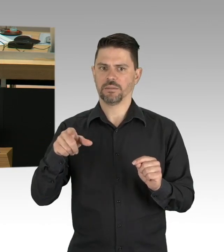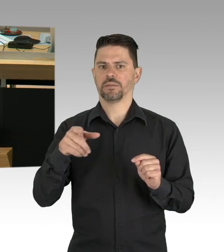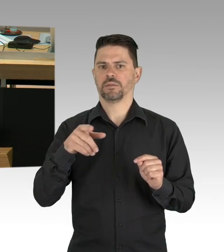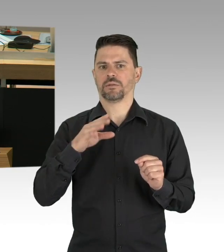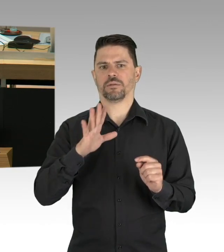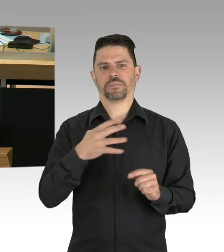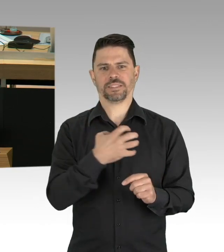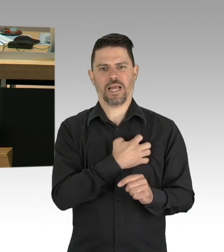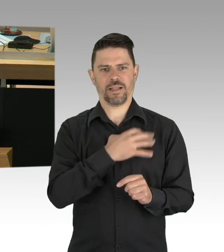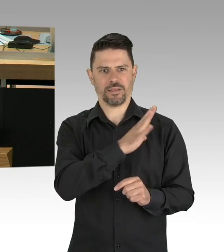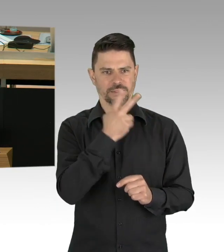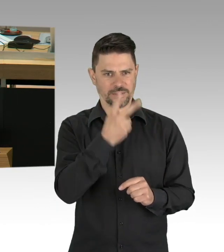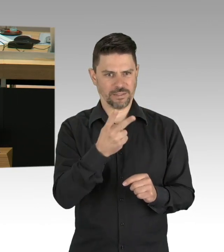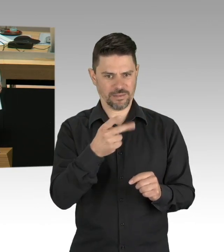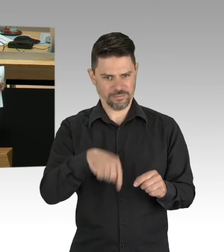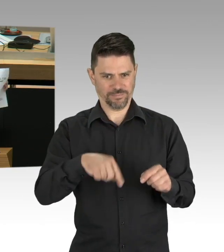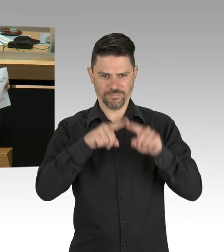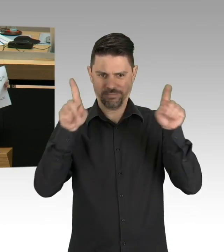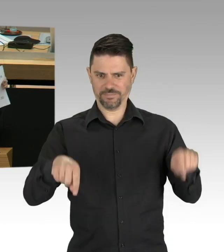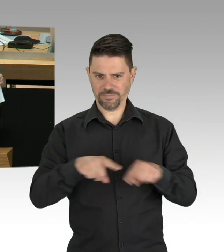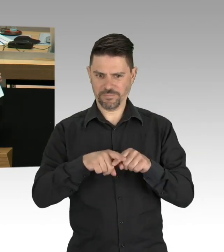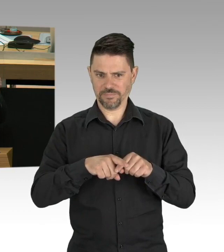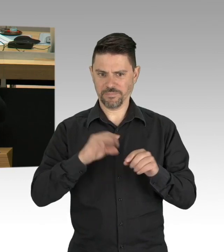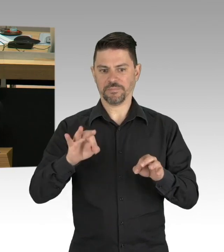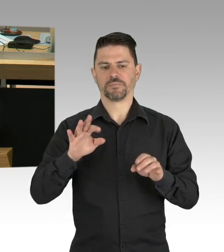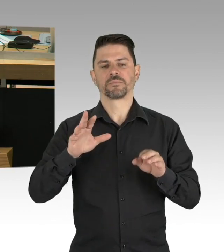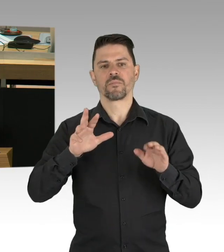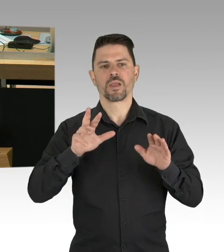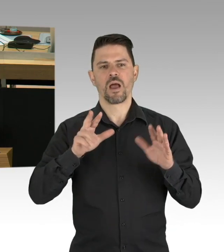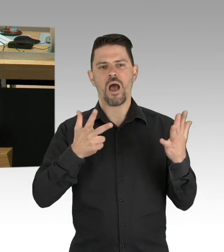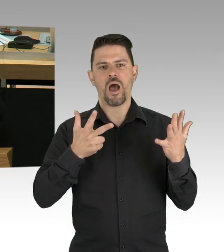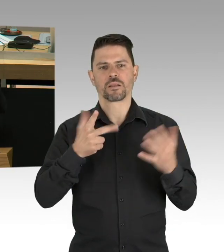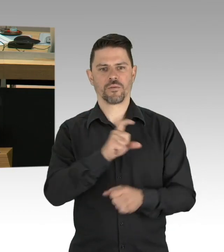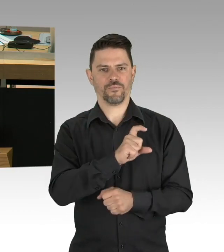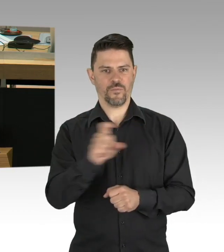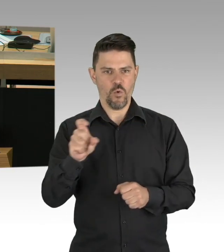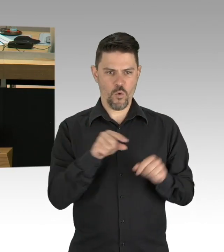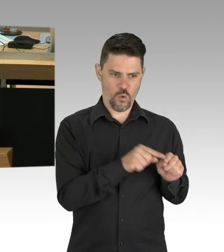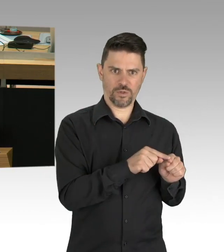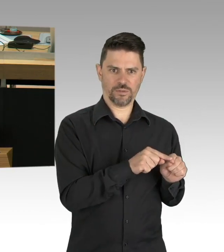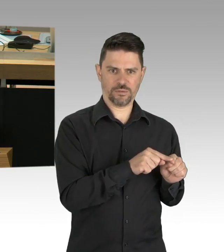aber Sie sehen auch, dass wir jetzt mit dem grünen Strich praktisch am, auf der waagrechten Linie sind,